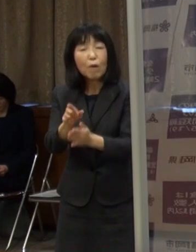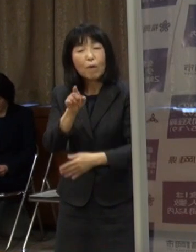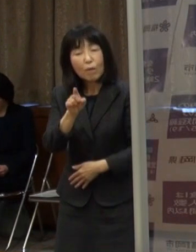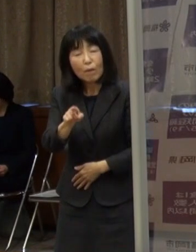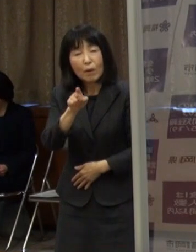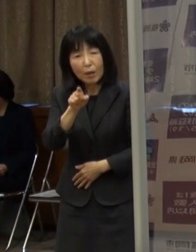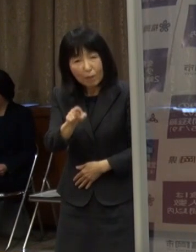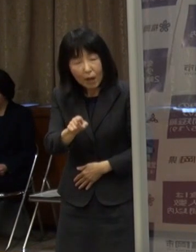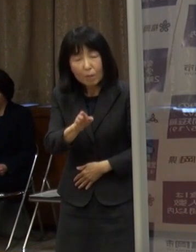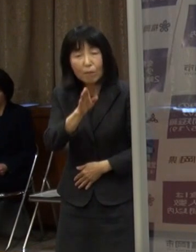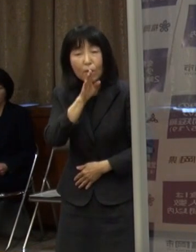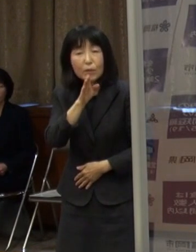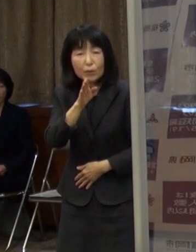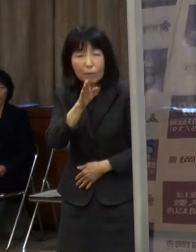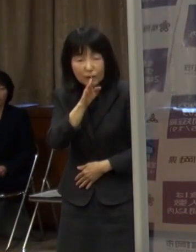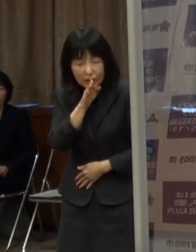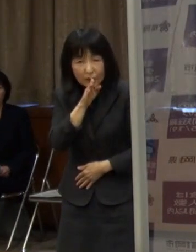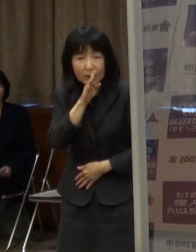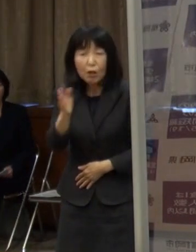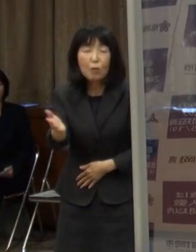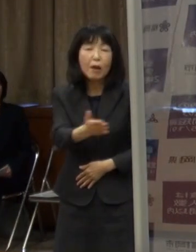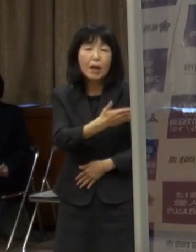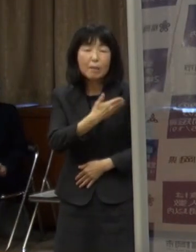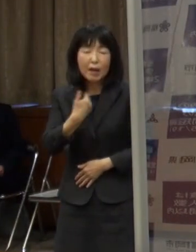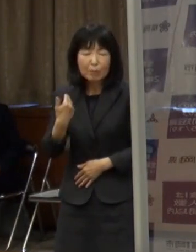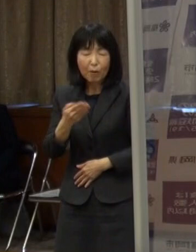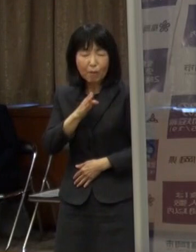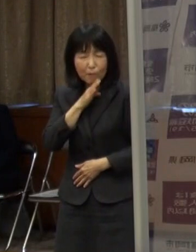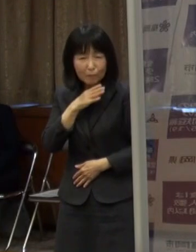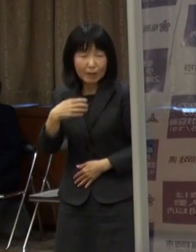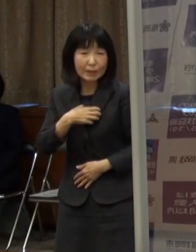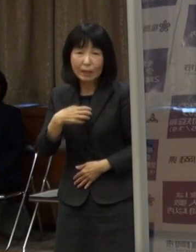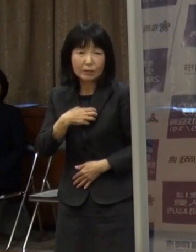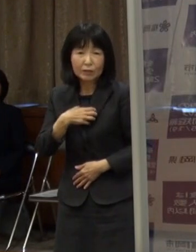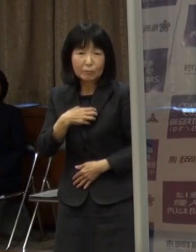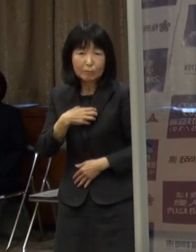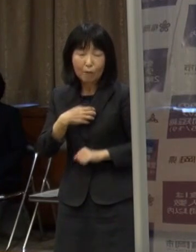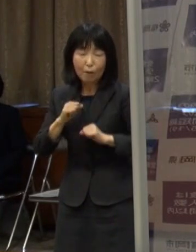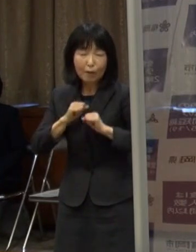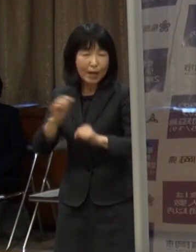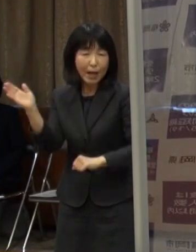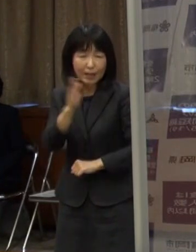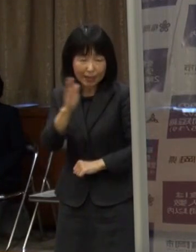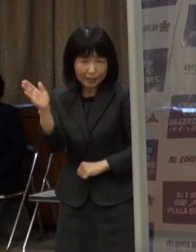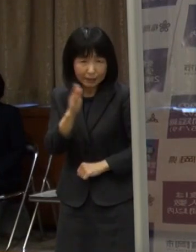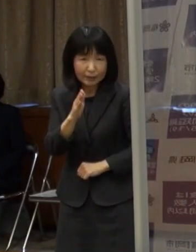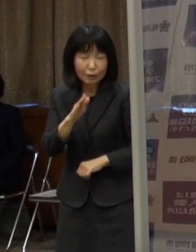本当に我々自身もやりたくない できればやりたくないという思いがあります